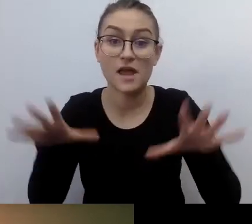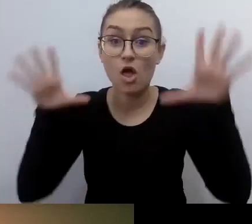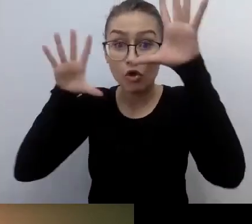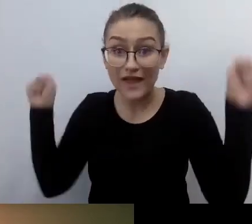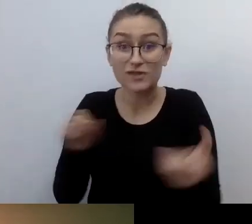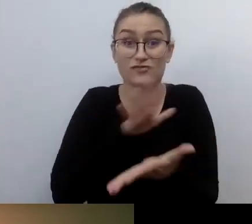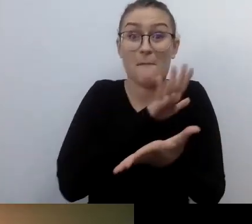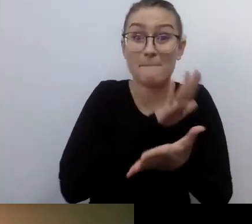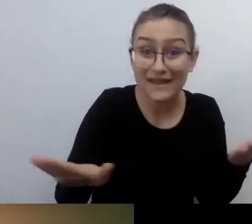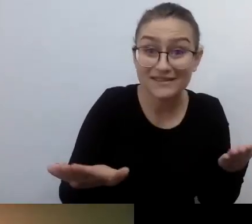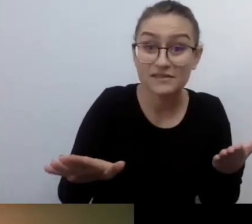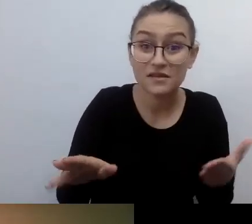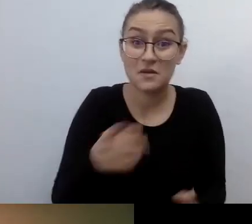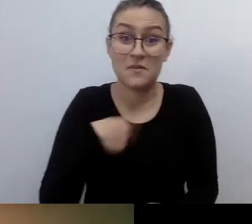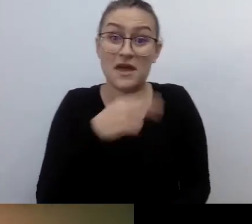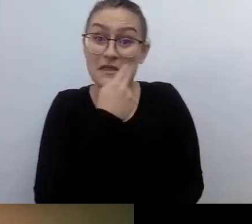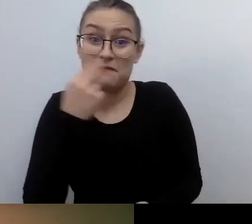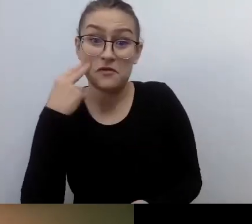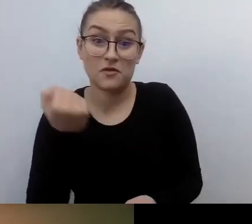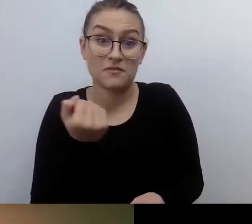Potem się okazało, parę lat temu wprowadzono taki zapis,